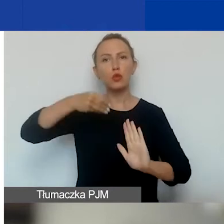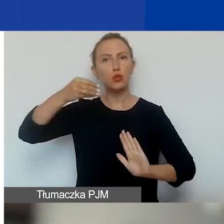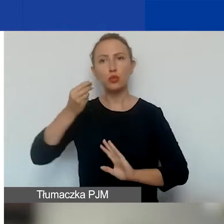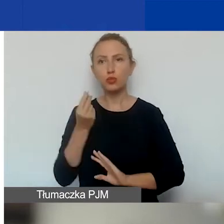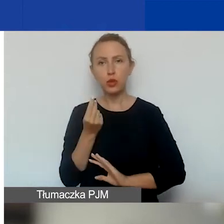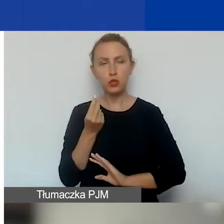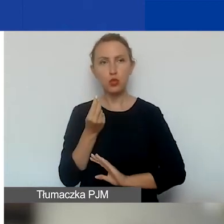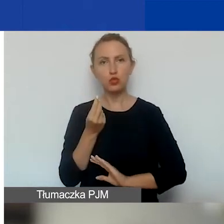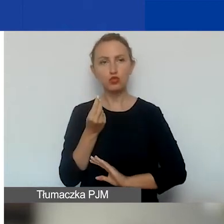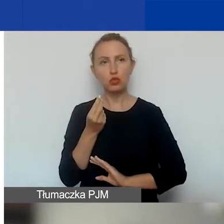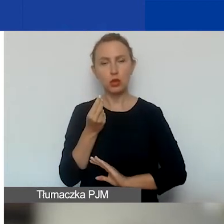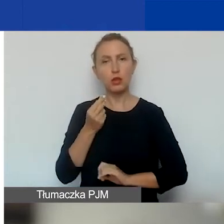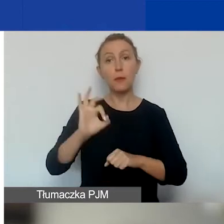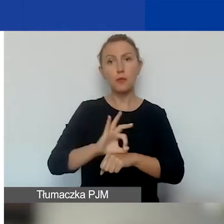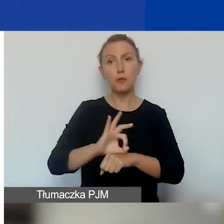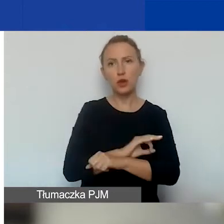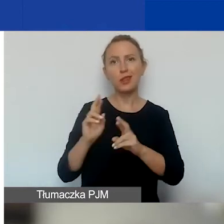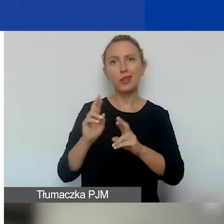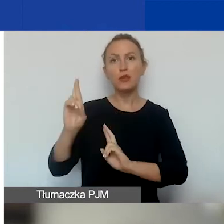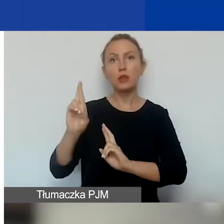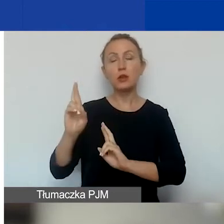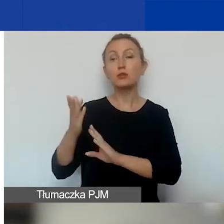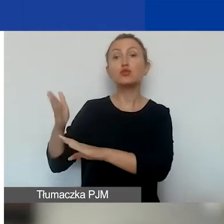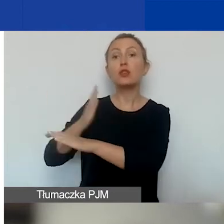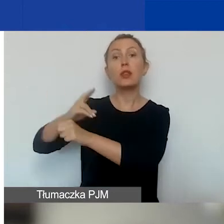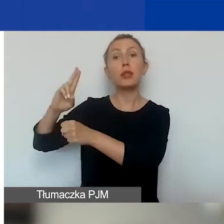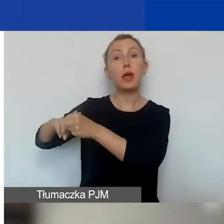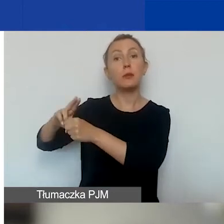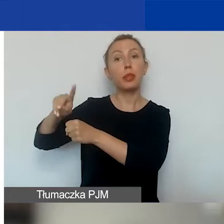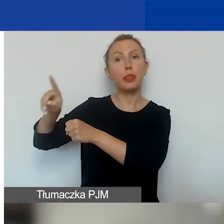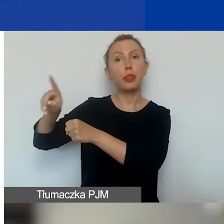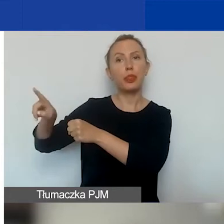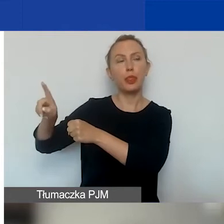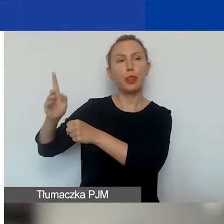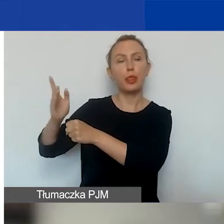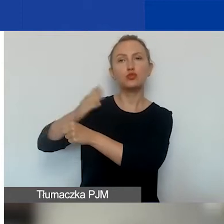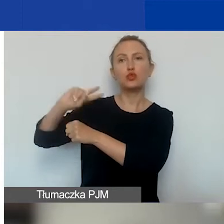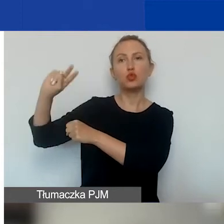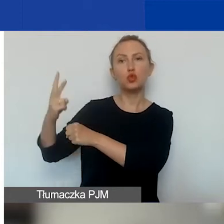na projekty interwencyjne przed upływem drugiej tury.